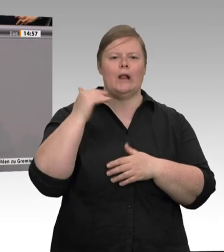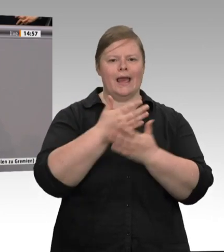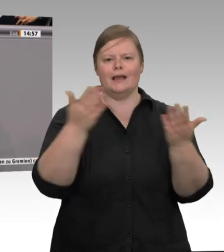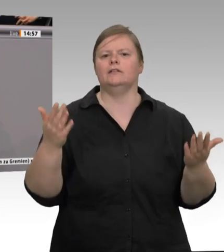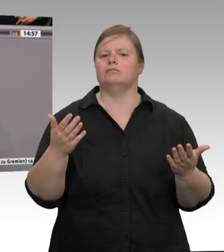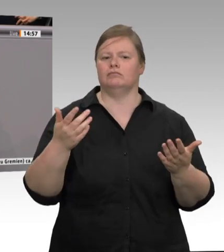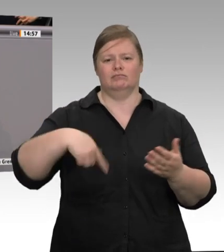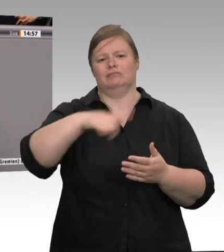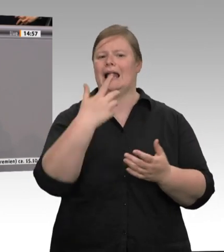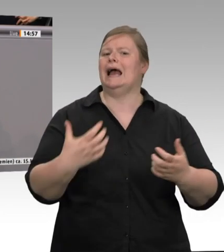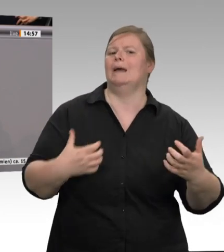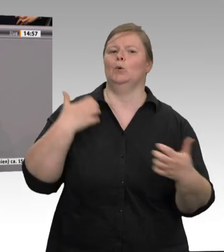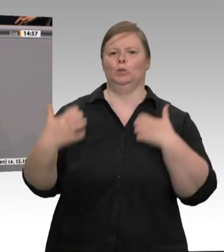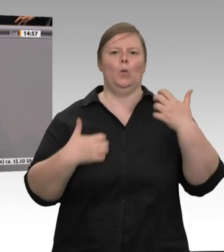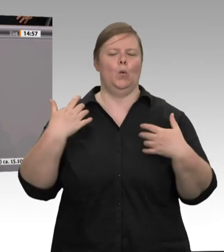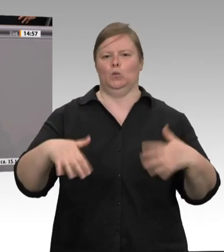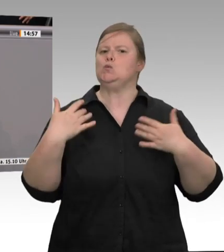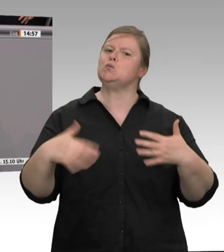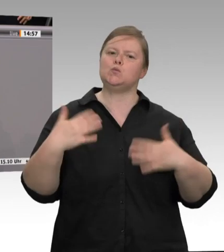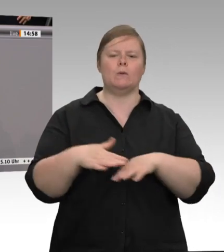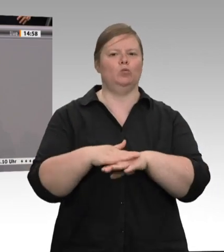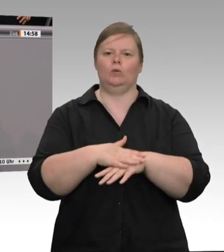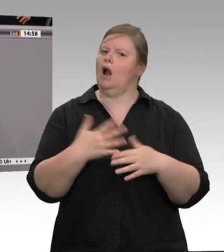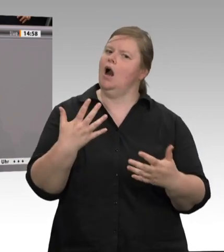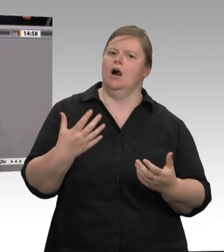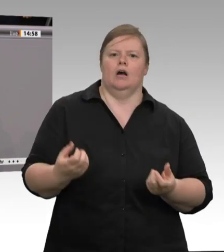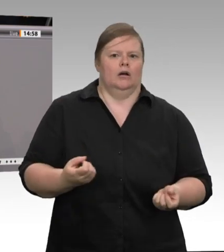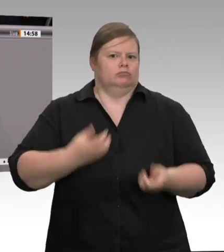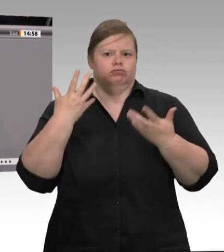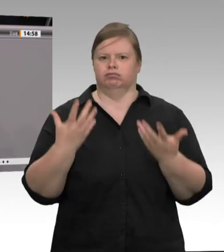zum Beispiel in großen Wohnanlagen. So wurde in Magdeburg eine große Wohnanlage